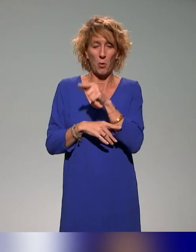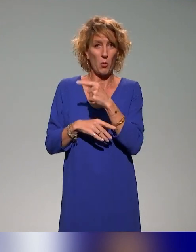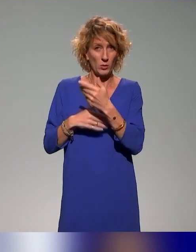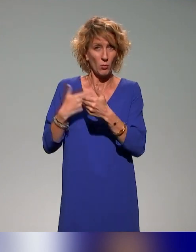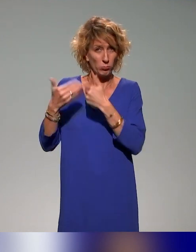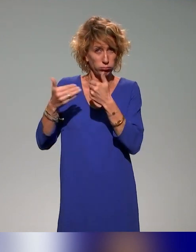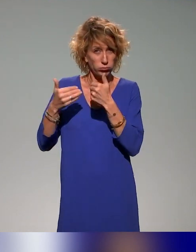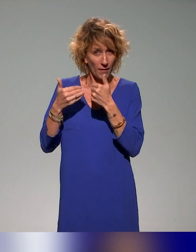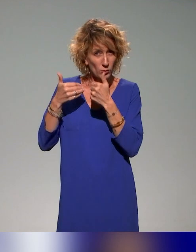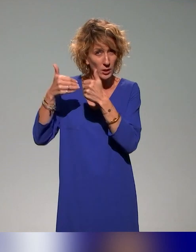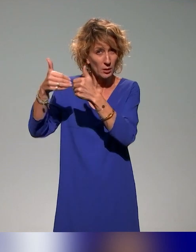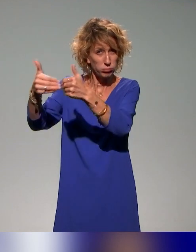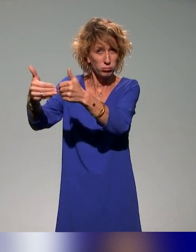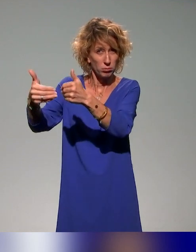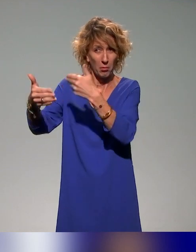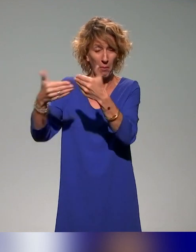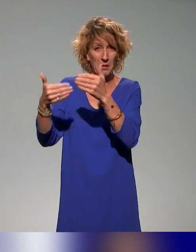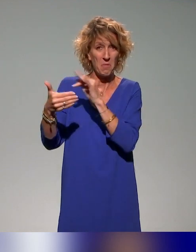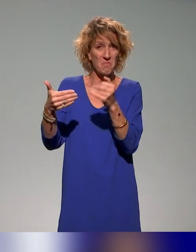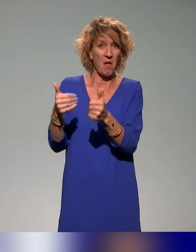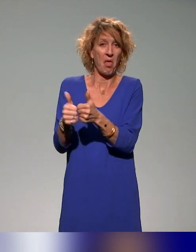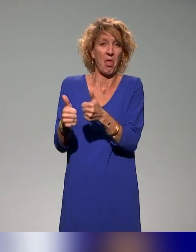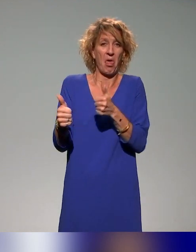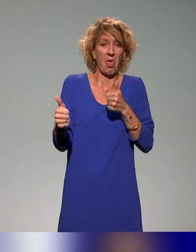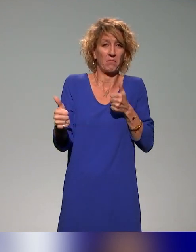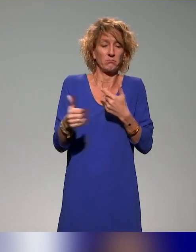On voit bien comment apparaît même au niveau des structures au sein